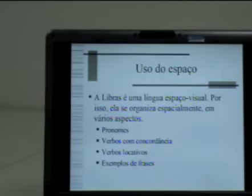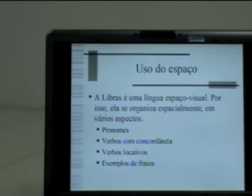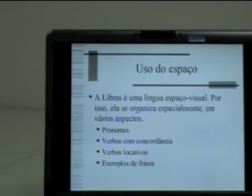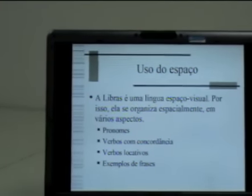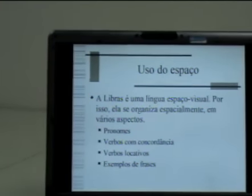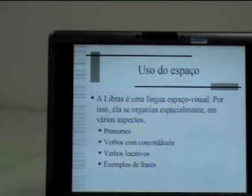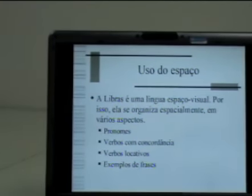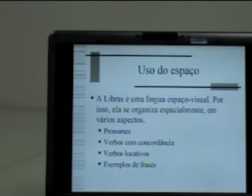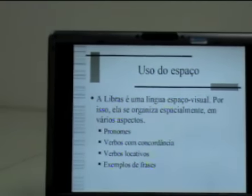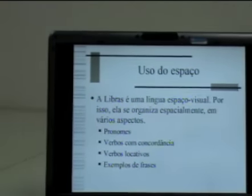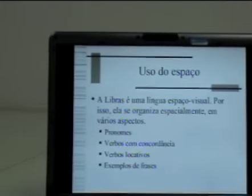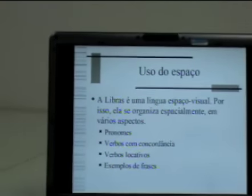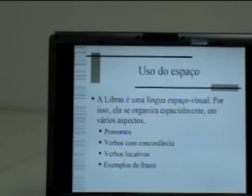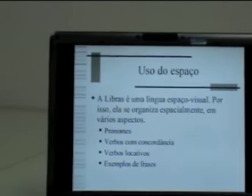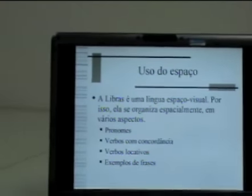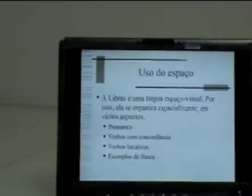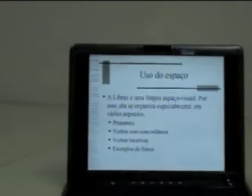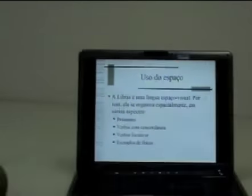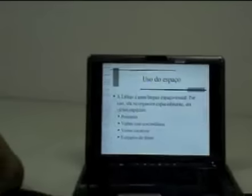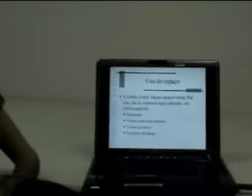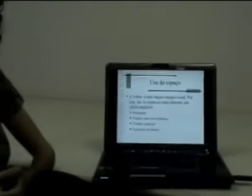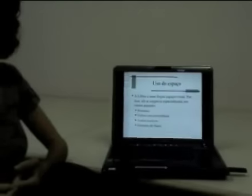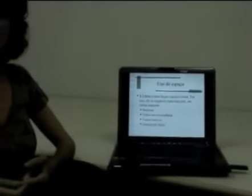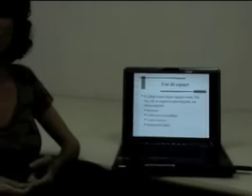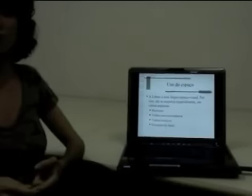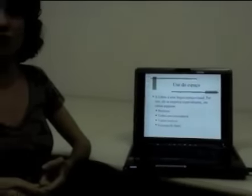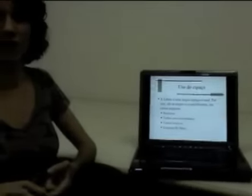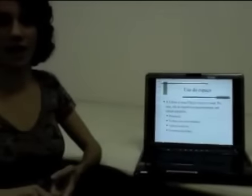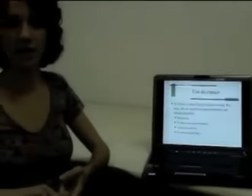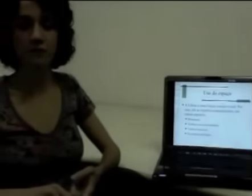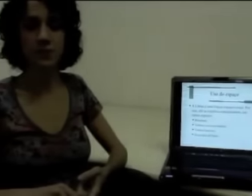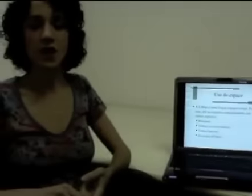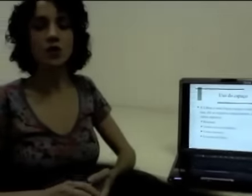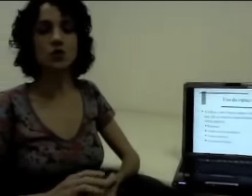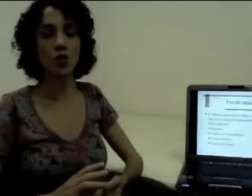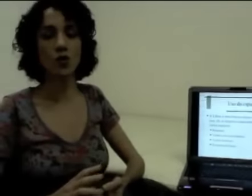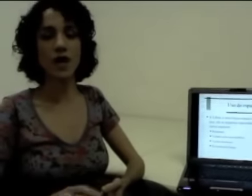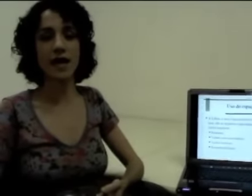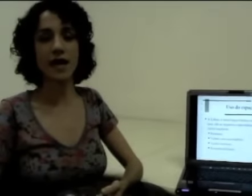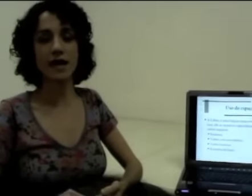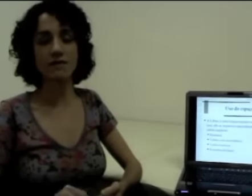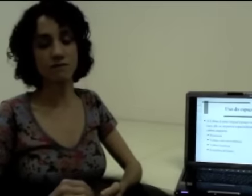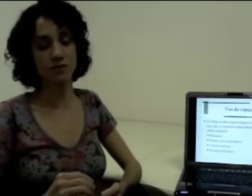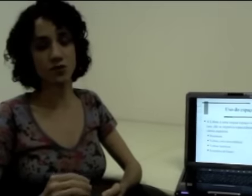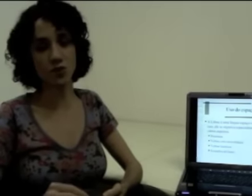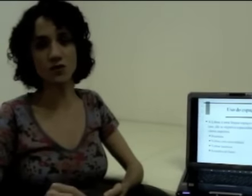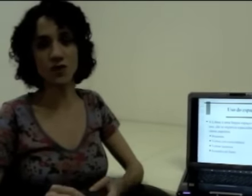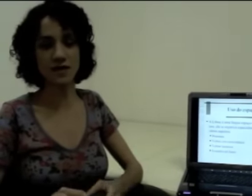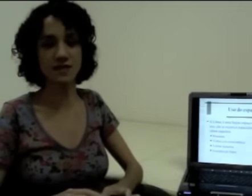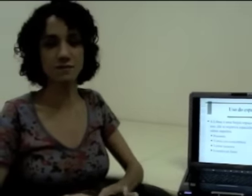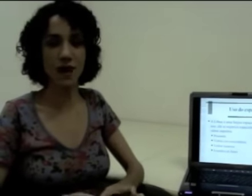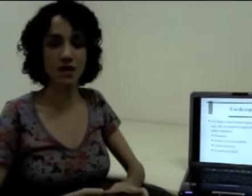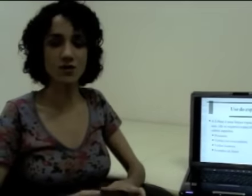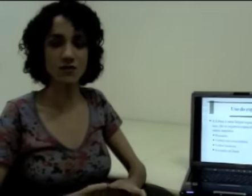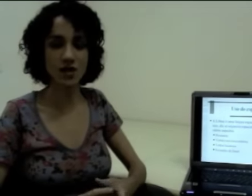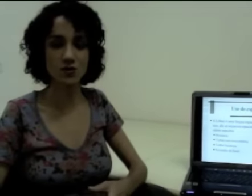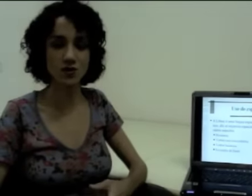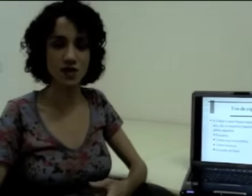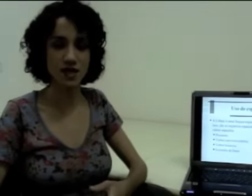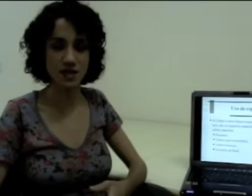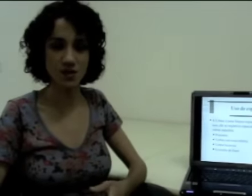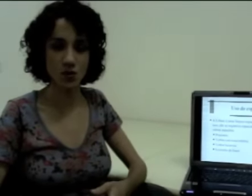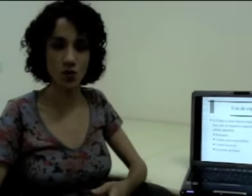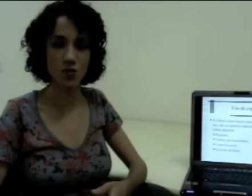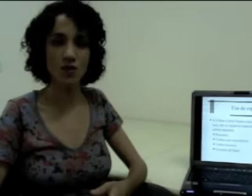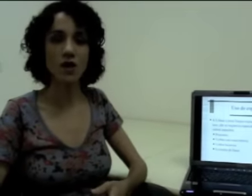Então nós temos, por exemplo, os pronomes pessoais que vão explorar todo esse espaço à frente do sinalizador.